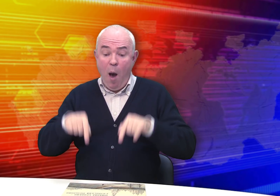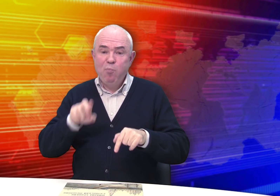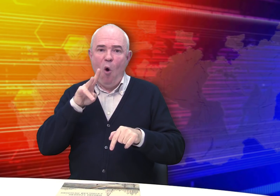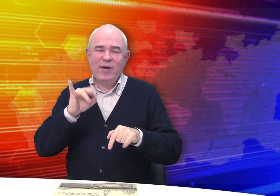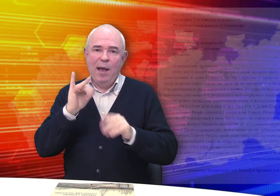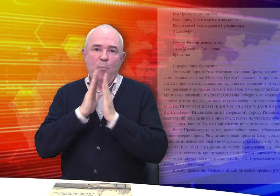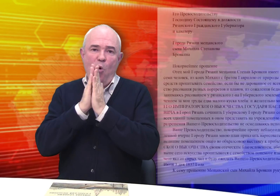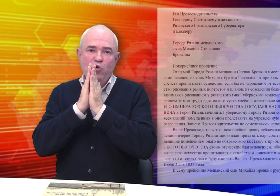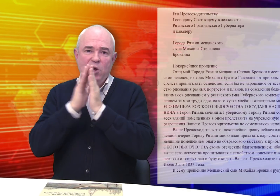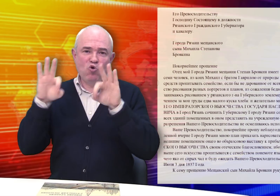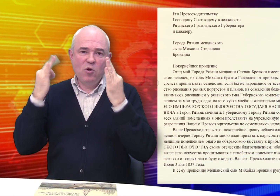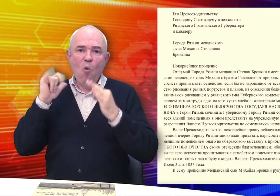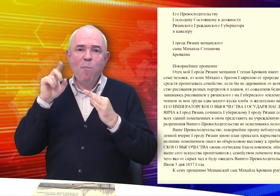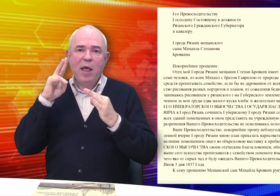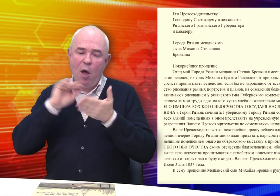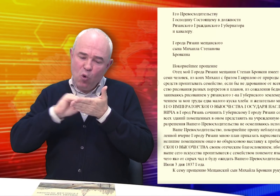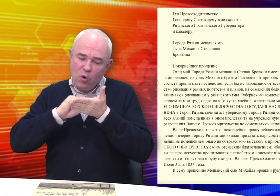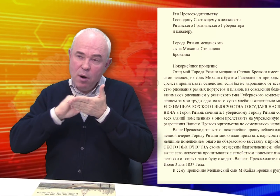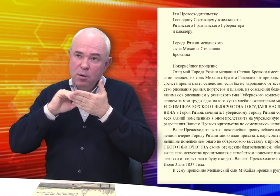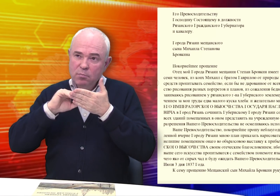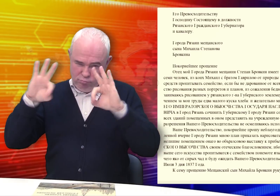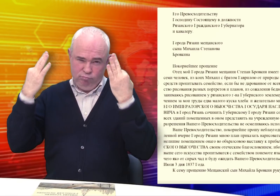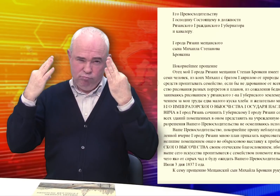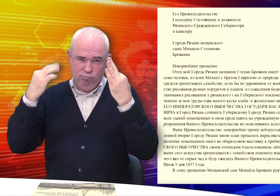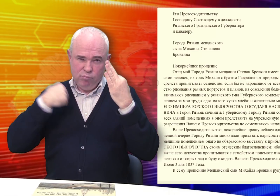Бровкин просит Губернатора разрешить